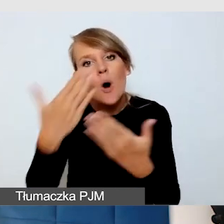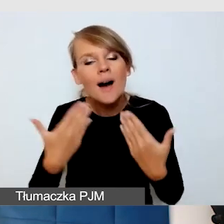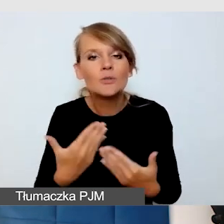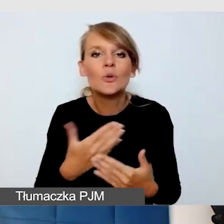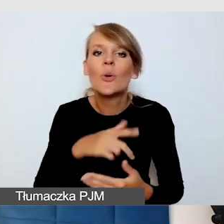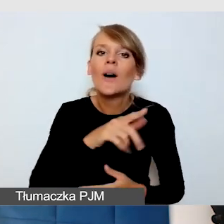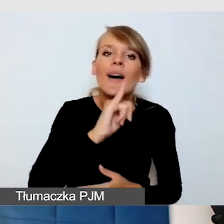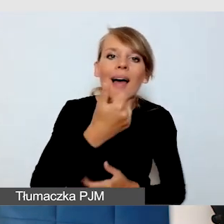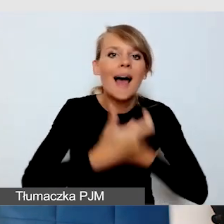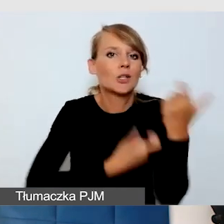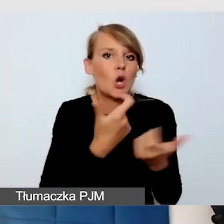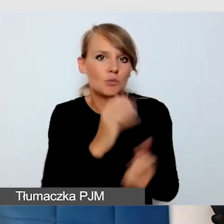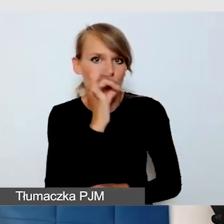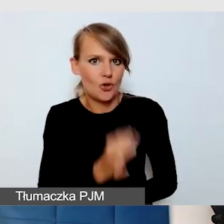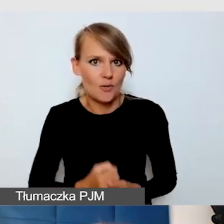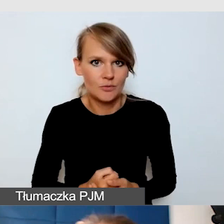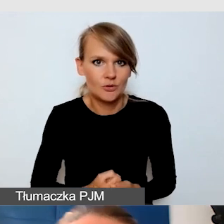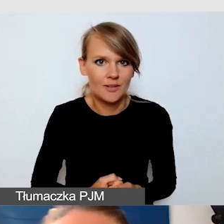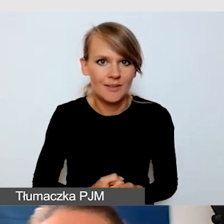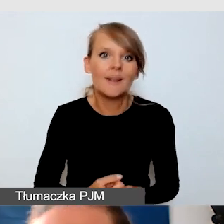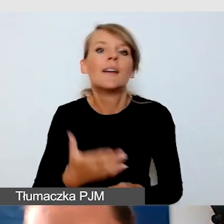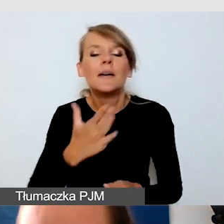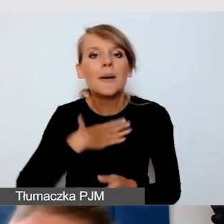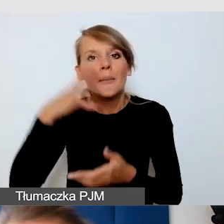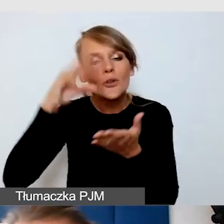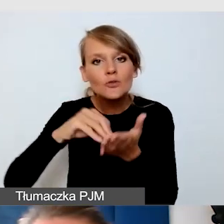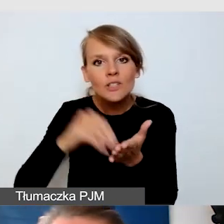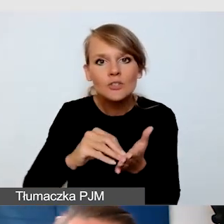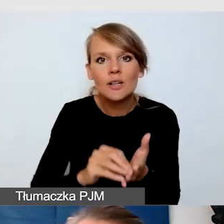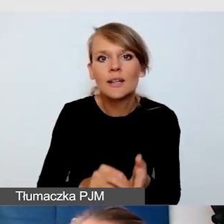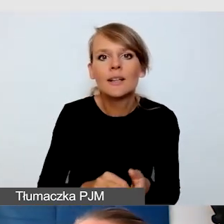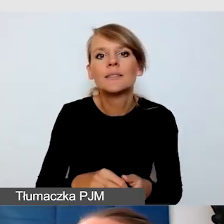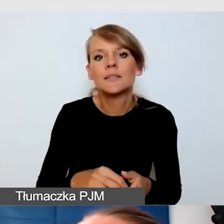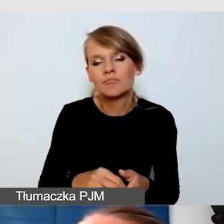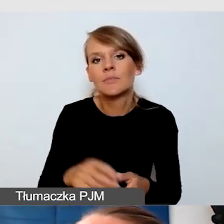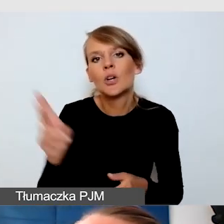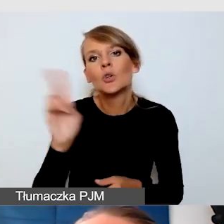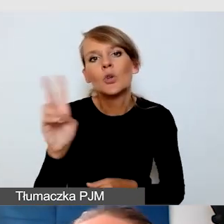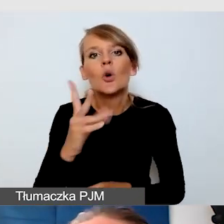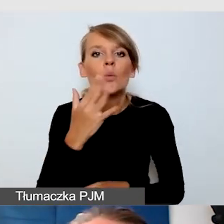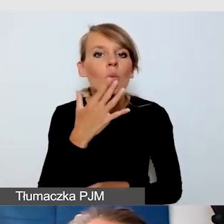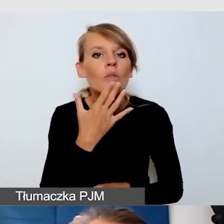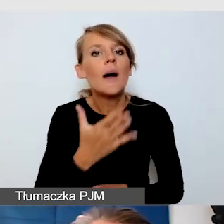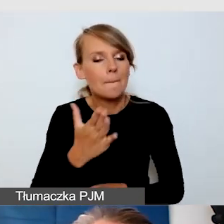Mam też takie doświadczenie, że jeżeli ktoś mówi, że ma wydarzenia w pełni dostępne,